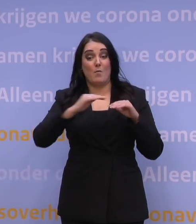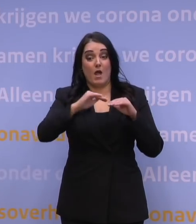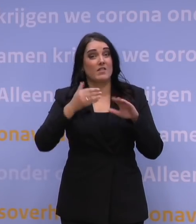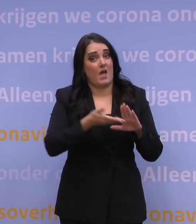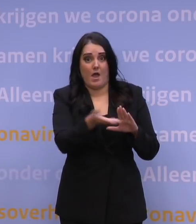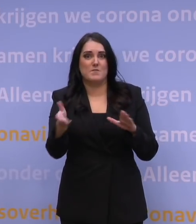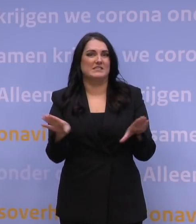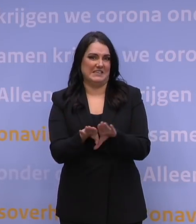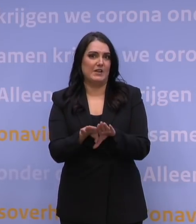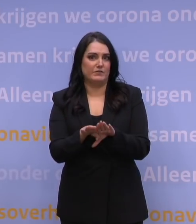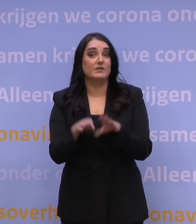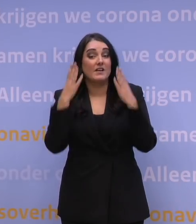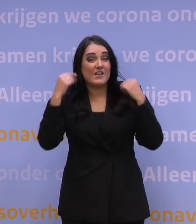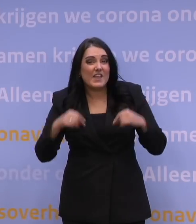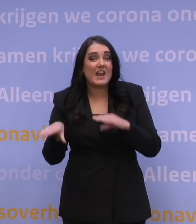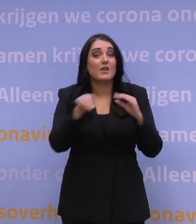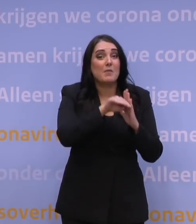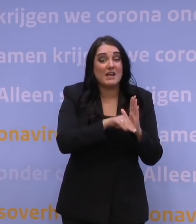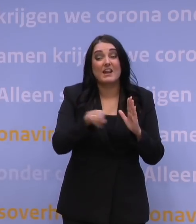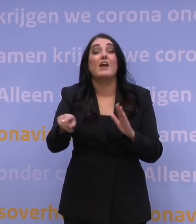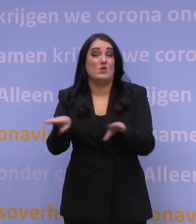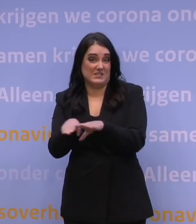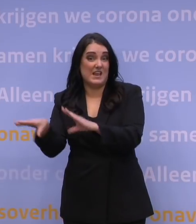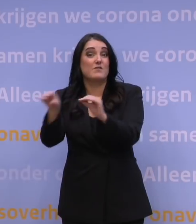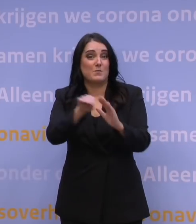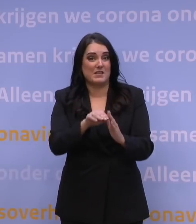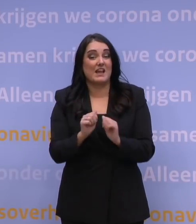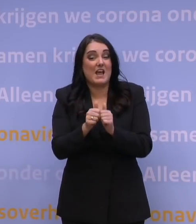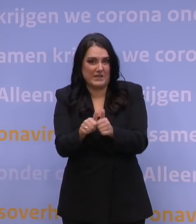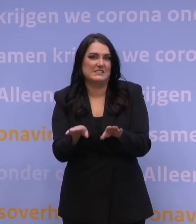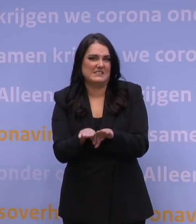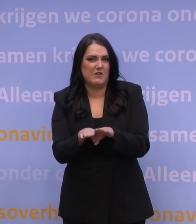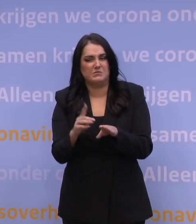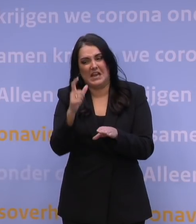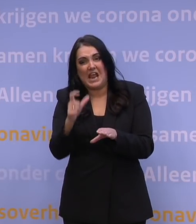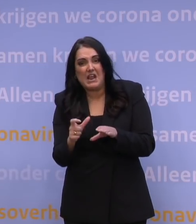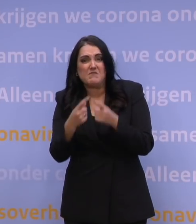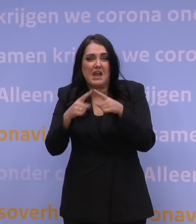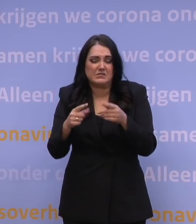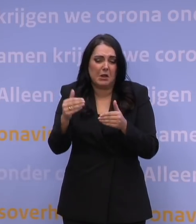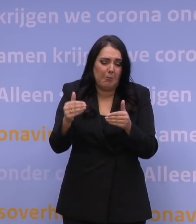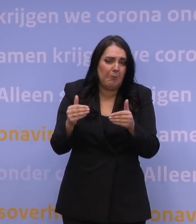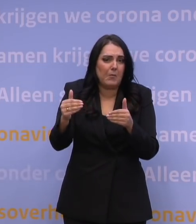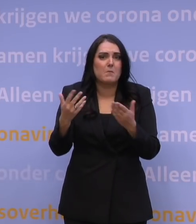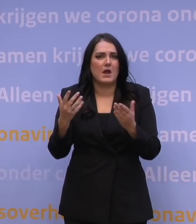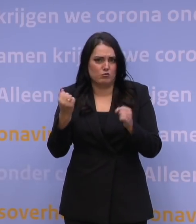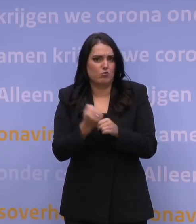nemen ook ongeveer dezelfde maatregelen met ongeveer dezelfde effecten. Het kan eens een week meer, eerder of later zijn, maar het is toch wel behoorlijk vergelijkbaar.